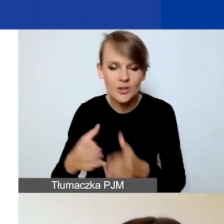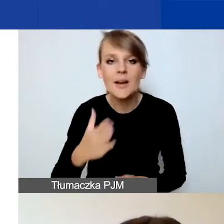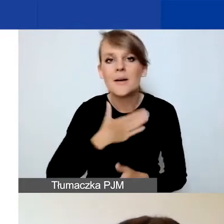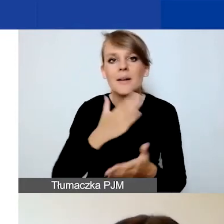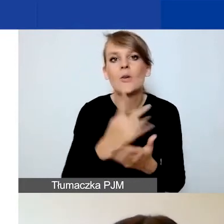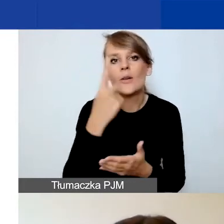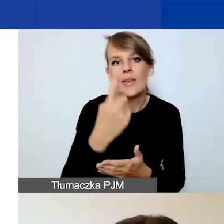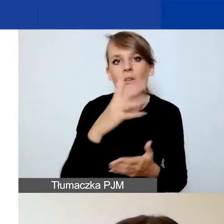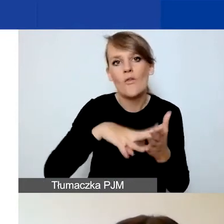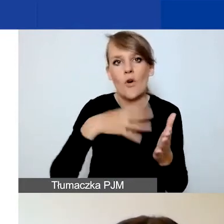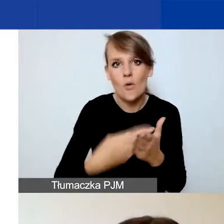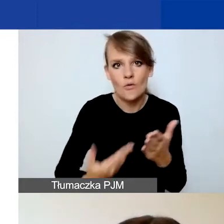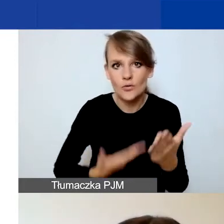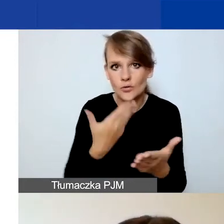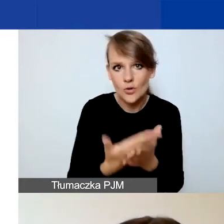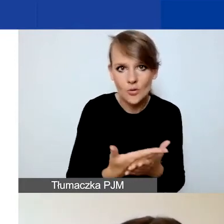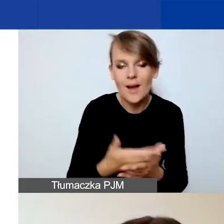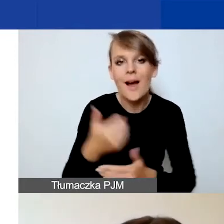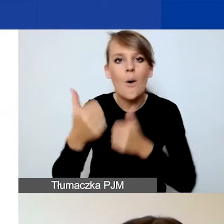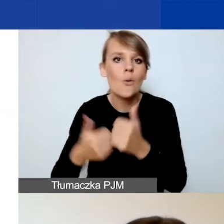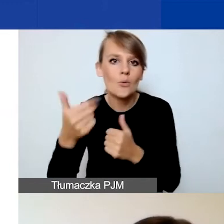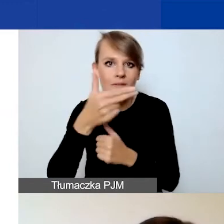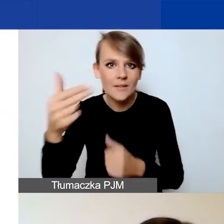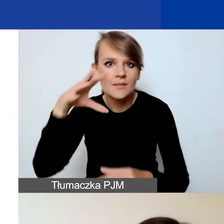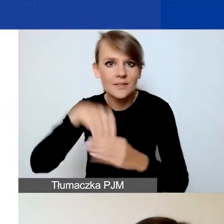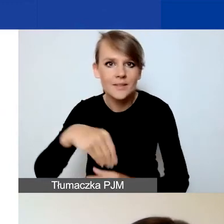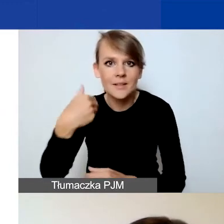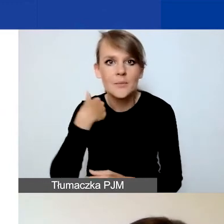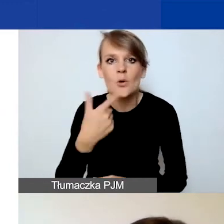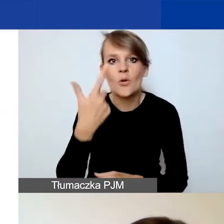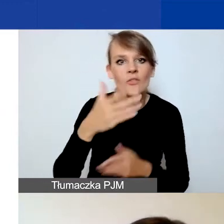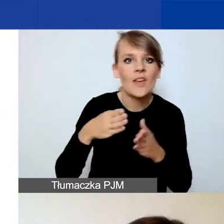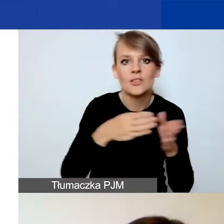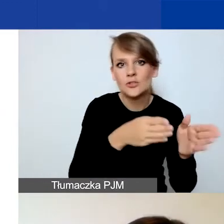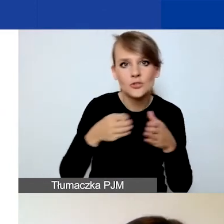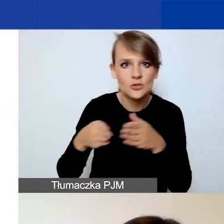w przeciwieństwie do konkursu tematycznego, gdzie mieliśmy dwie ścieżki na duże i małe granty.